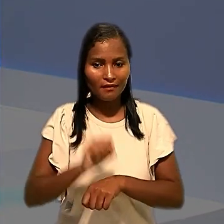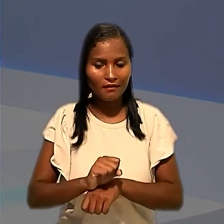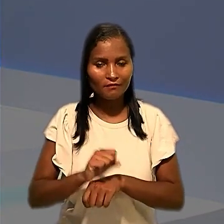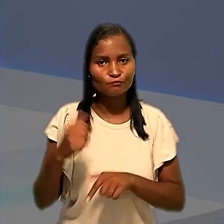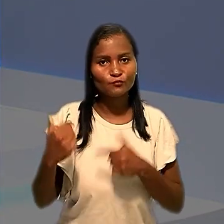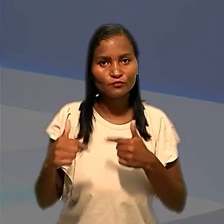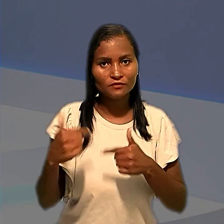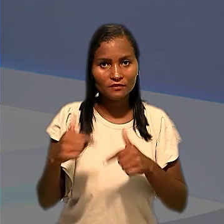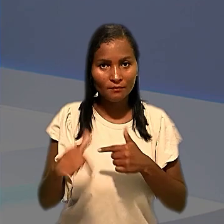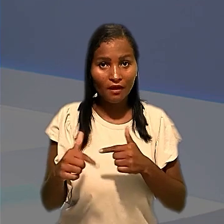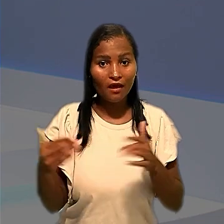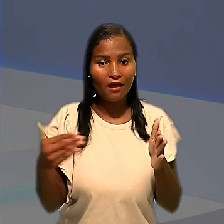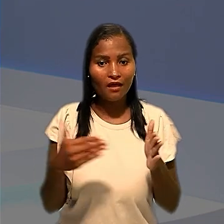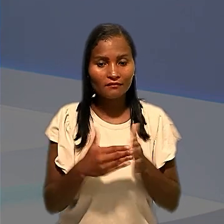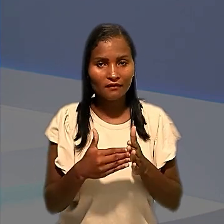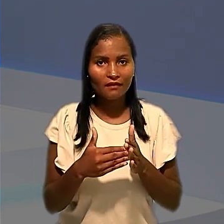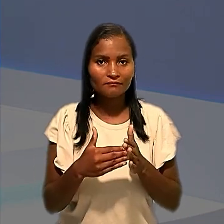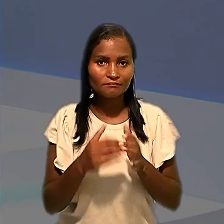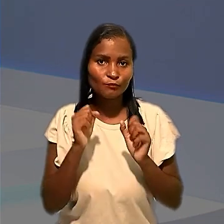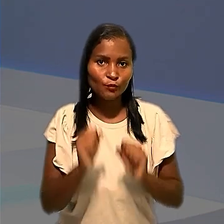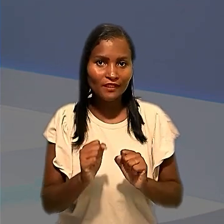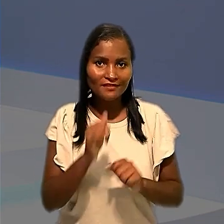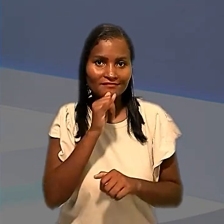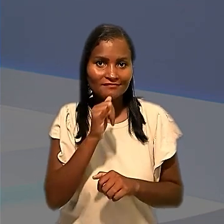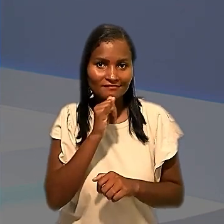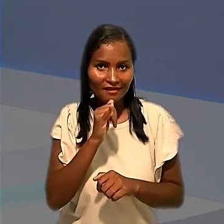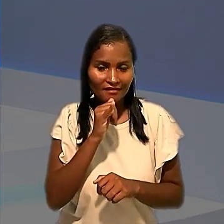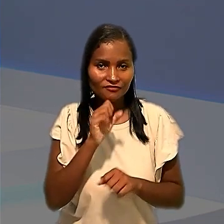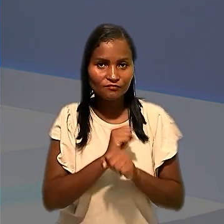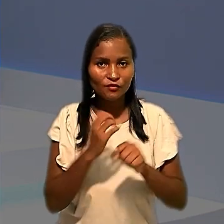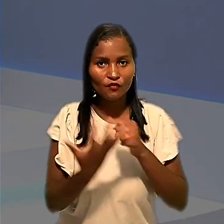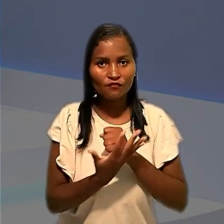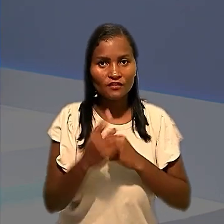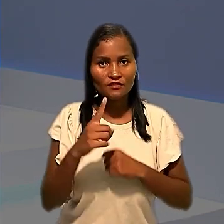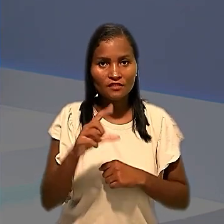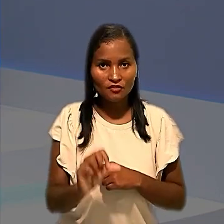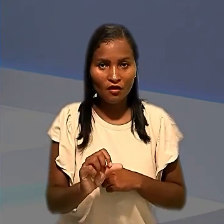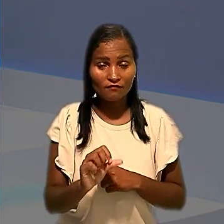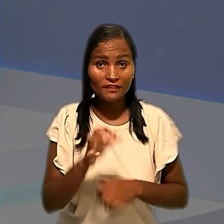as atividades até que fossem realizados testes de covid-19. E nesse julgamento,